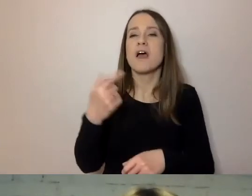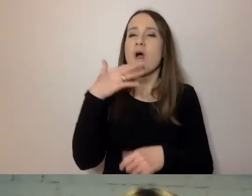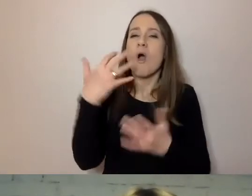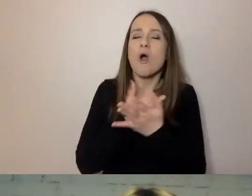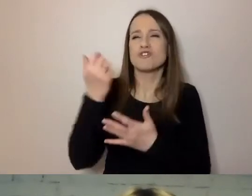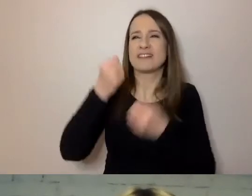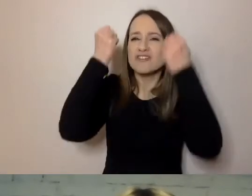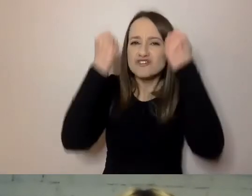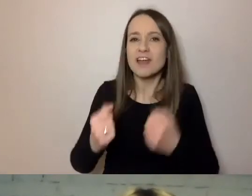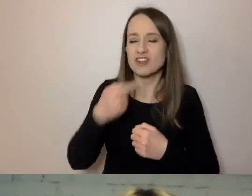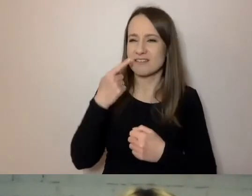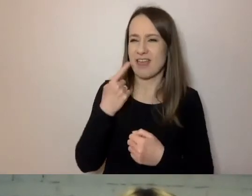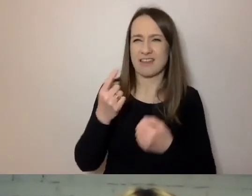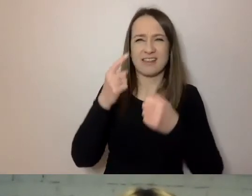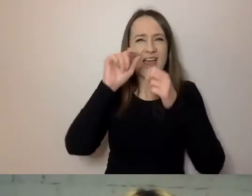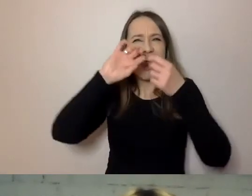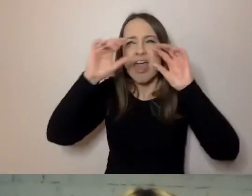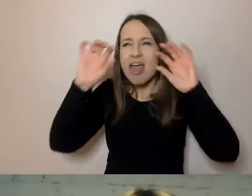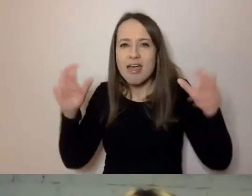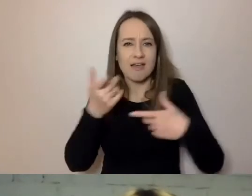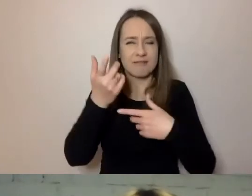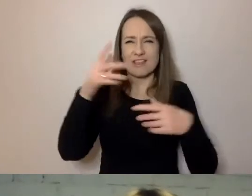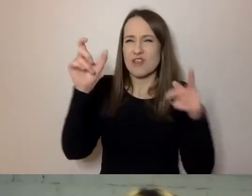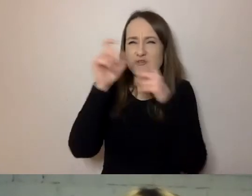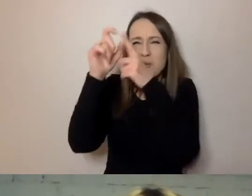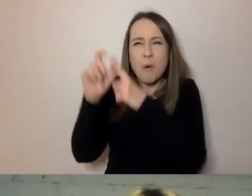Skomplikowanym, pełnym niepotrzebnych słów.